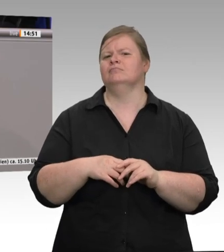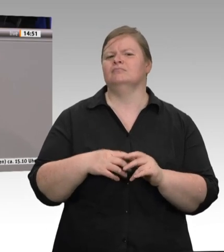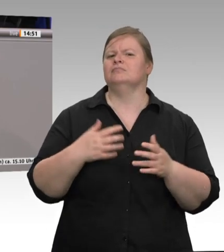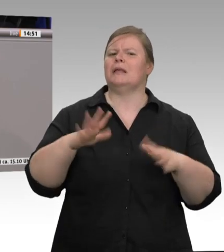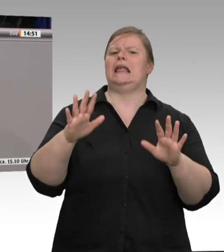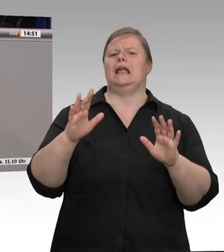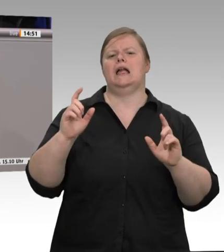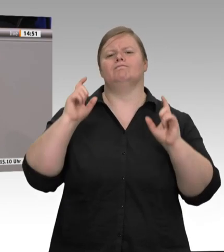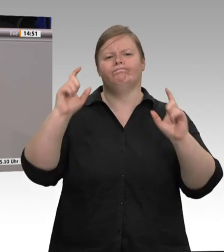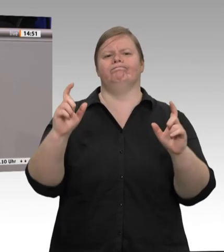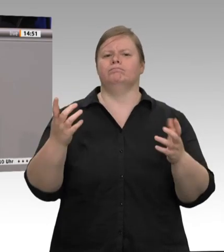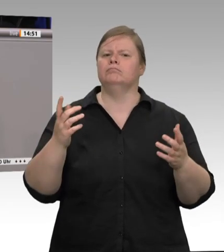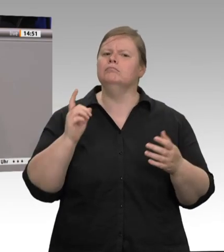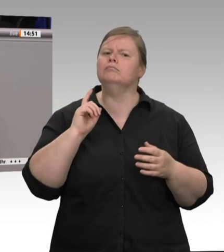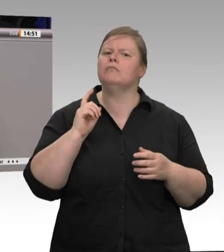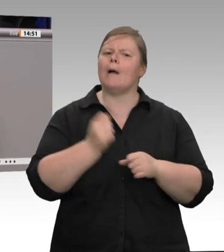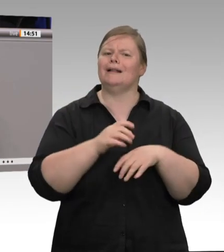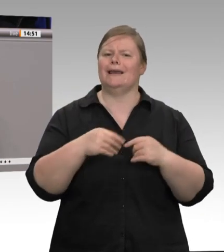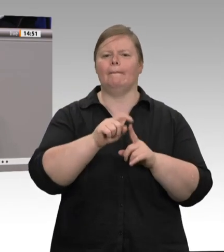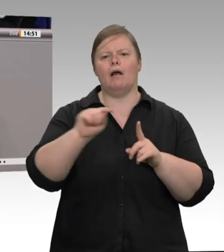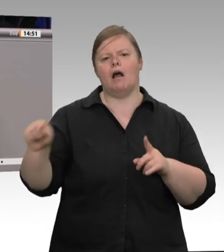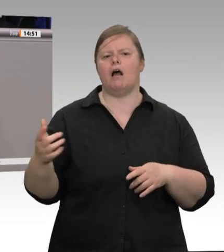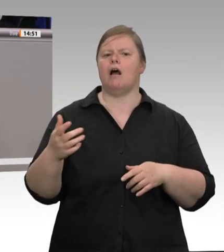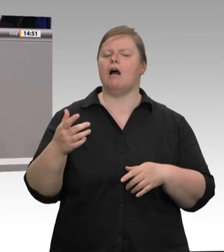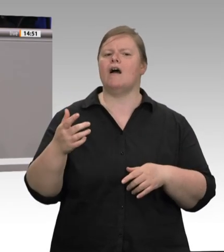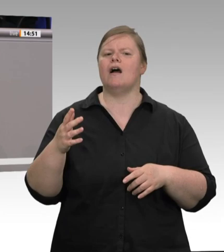zusammen im Minibus in ihre Massenunterkünfte gebracht werden?